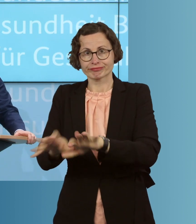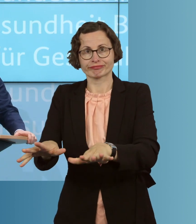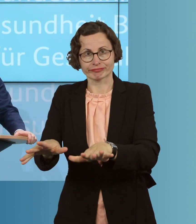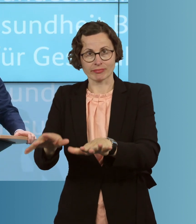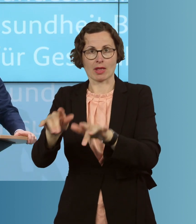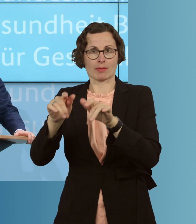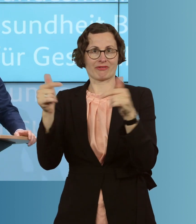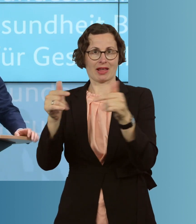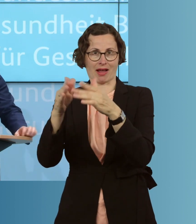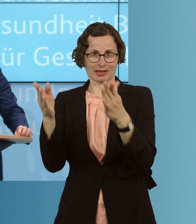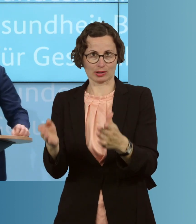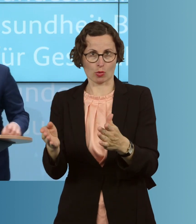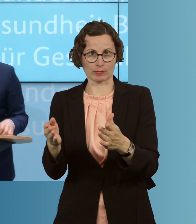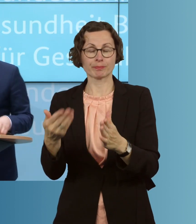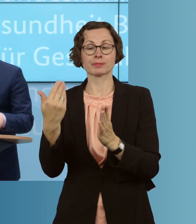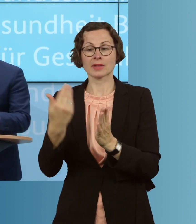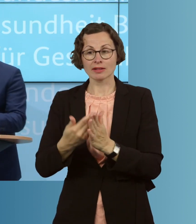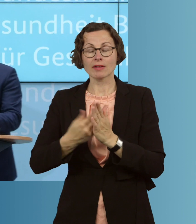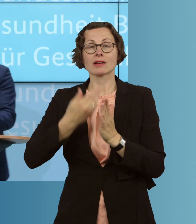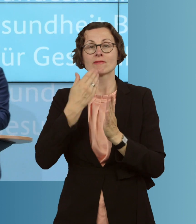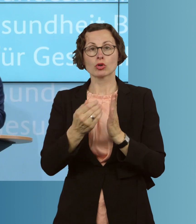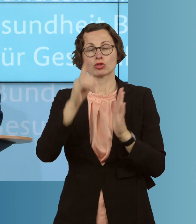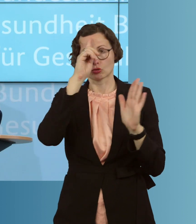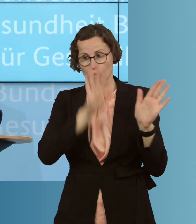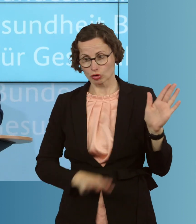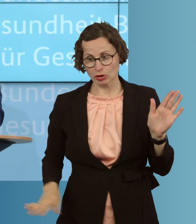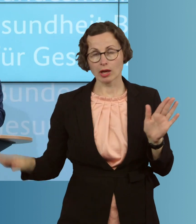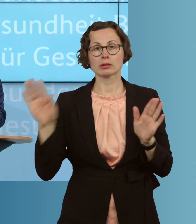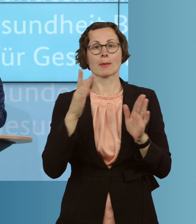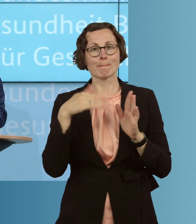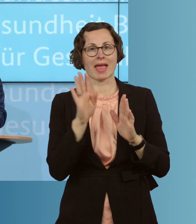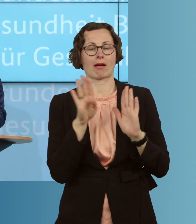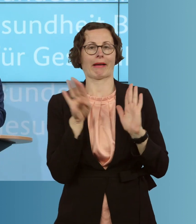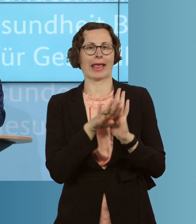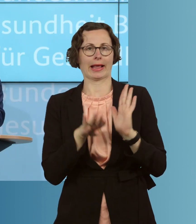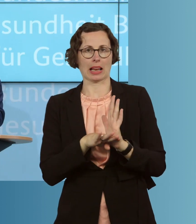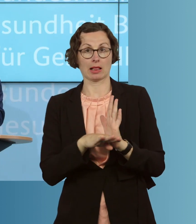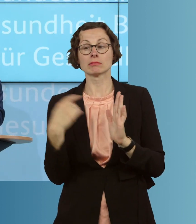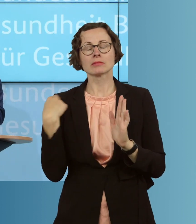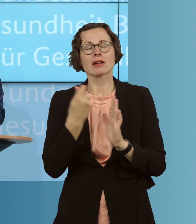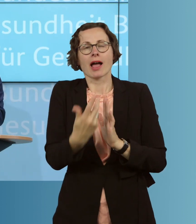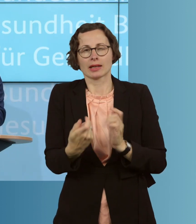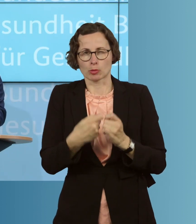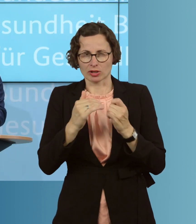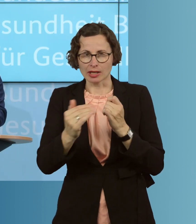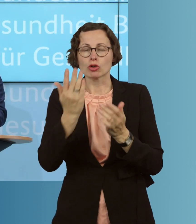und deswegen wollen wir regelhafter ermöglichen, wie viele Bundesländer ja auch schon begonnen haben, in Pflegeeinrichtungen,